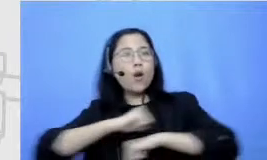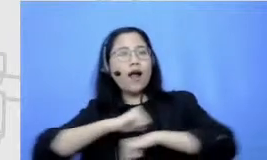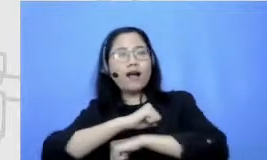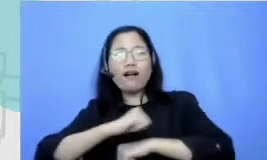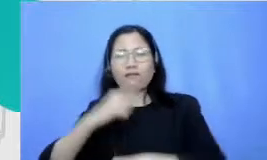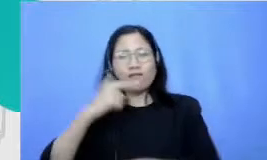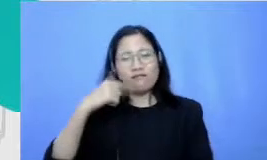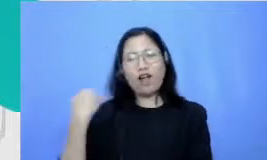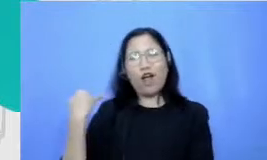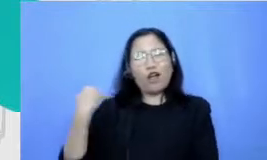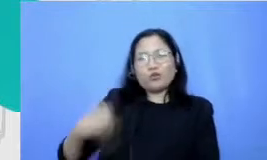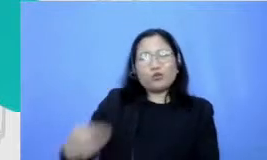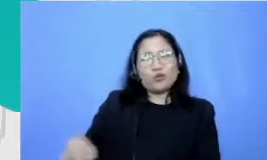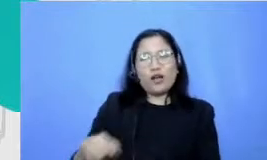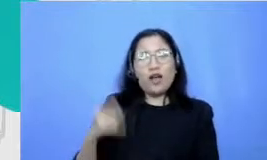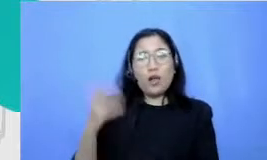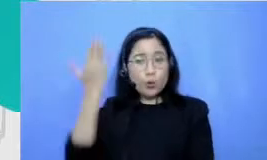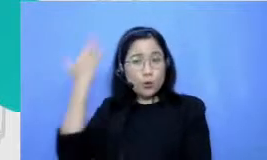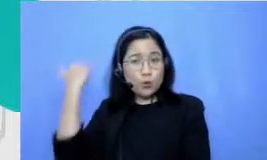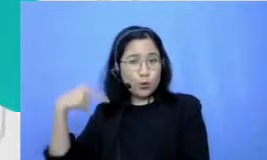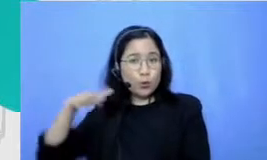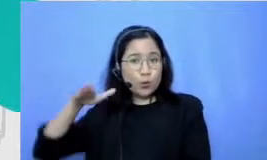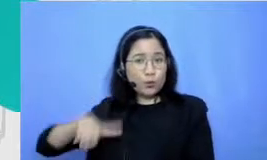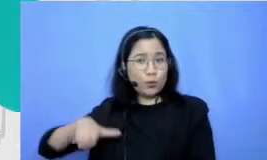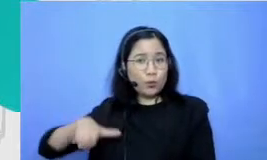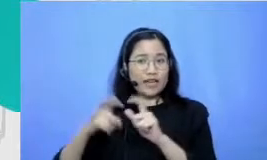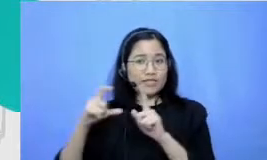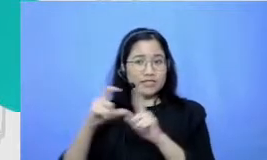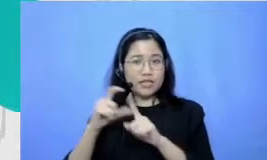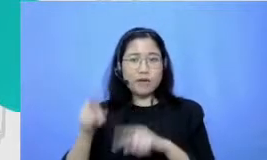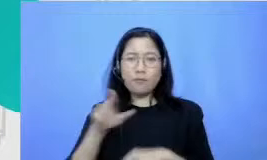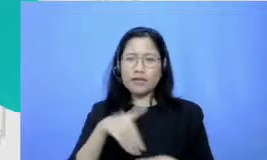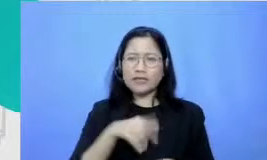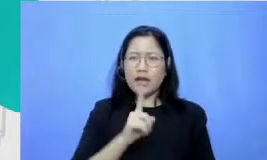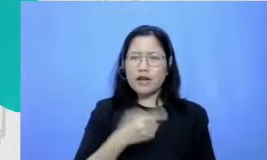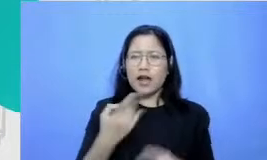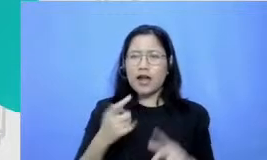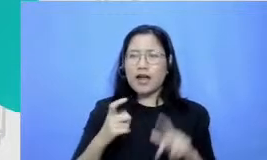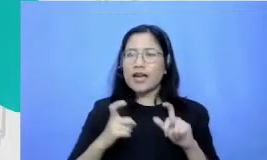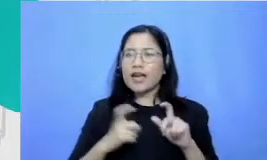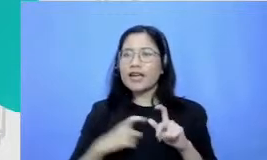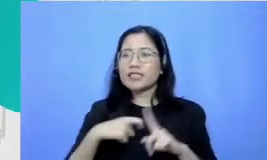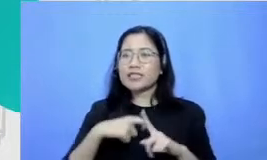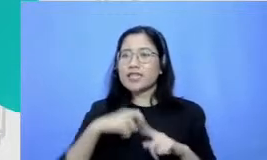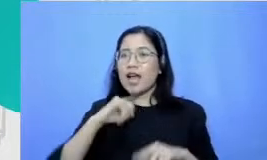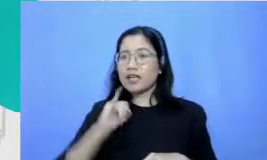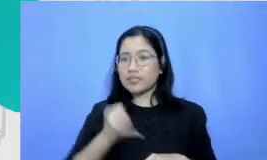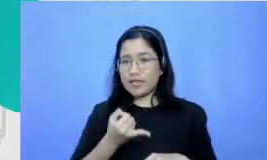kan zaman zaman dulu SDN atau sekarang masih ada SKJ senam kesegaran jasmani itu kan dulu ini tiap